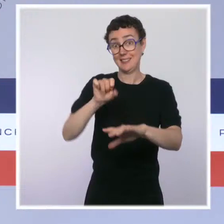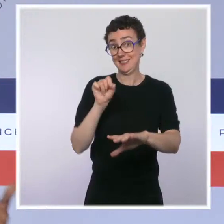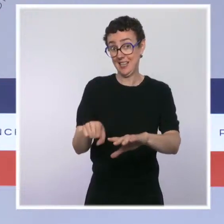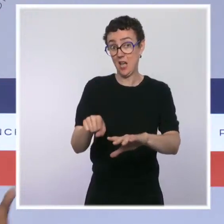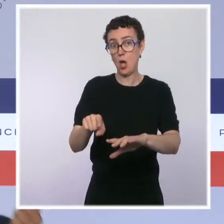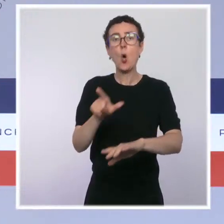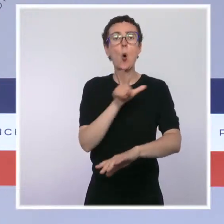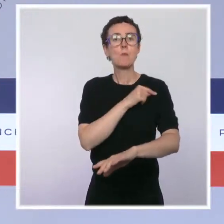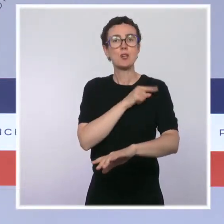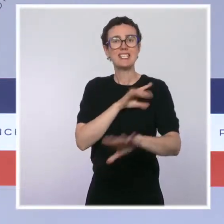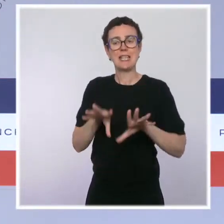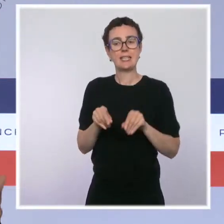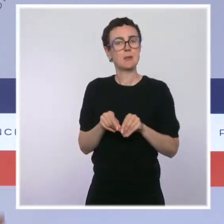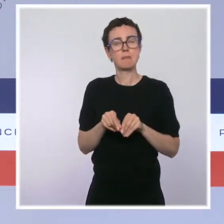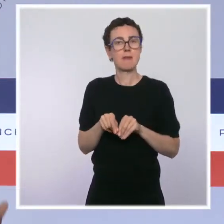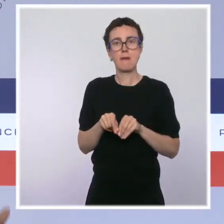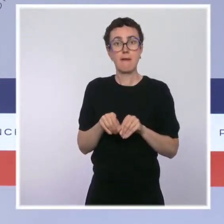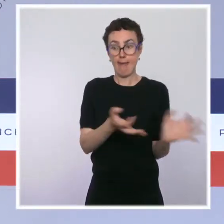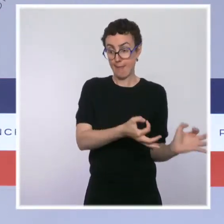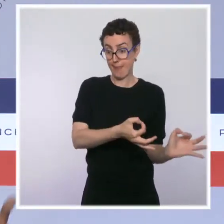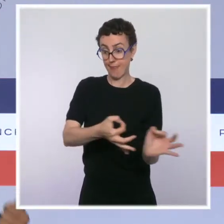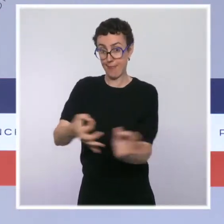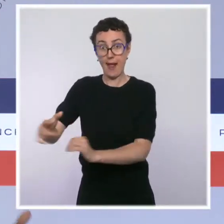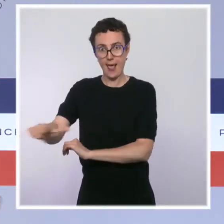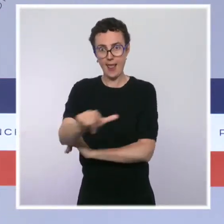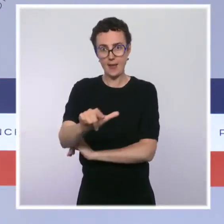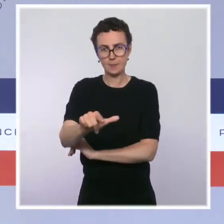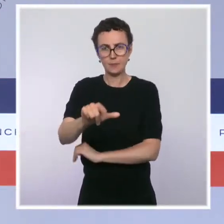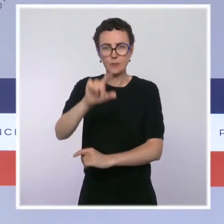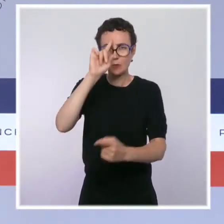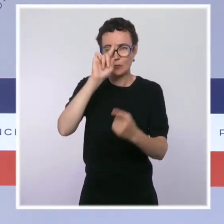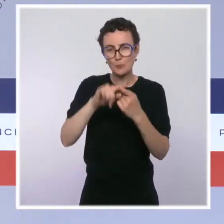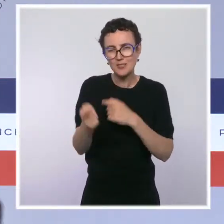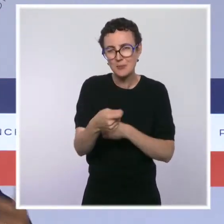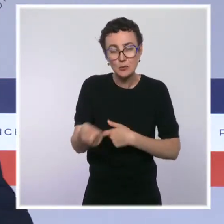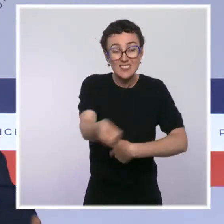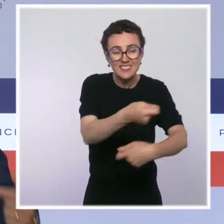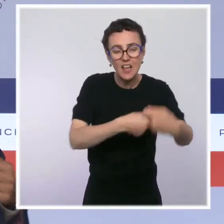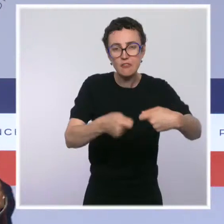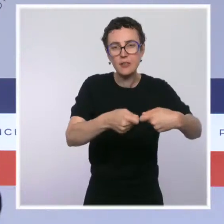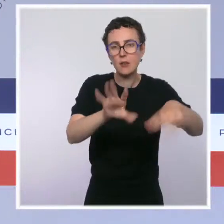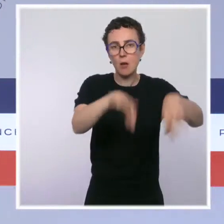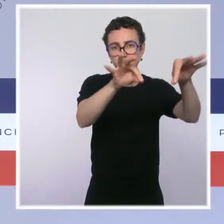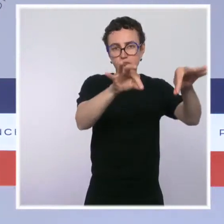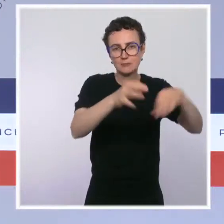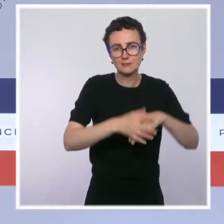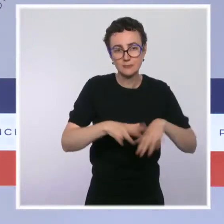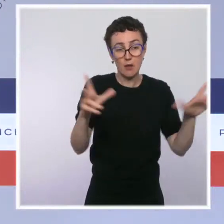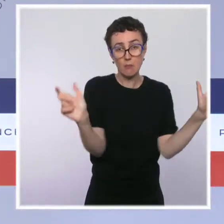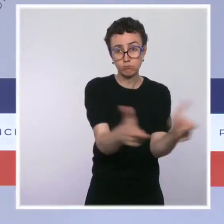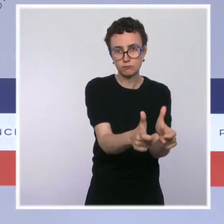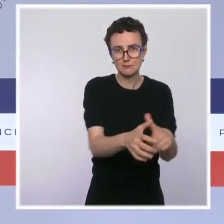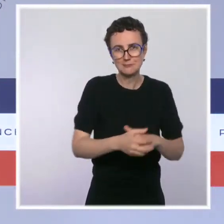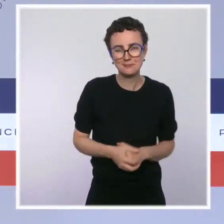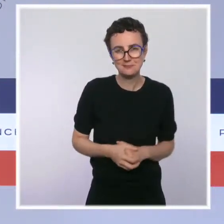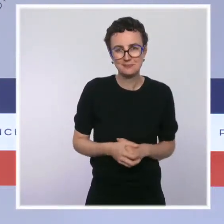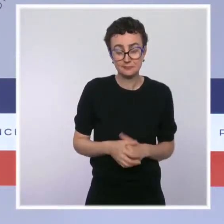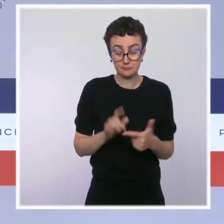la première des priorités, c'est de mettre fin aux trafics et d'interpeller les trafiquants. Je veux rappeler que 400 places de repos ont été installées,